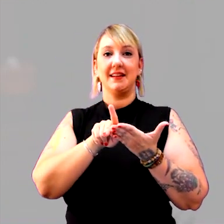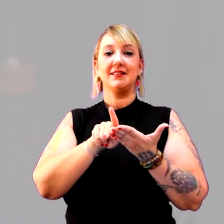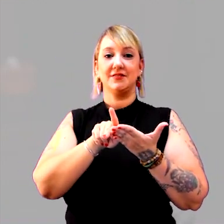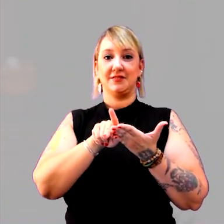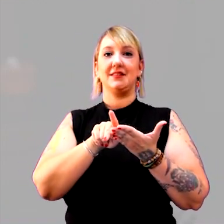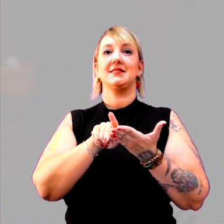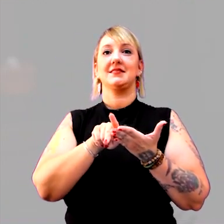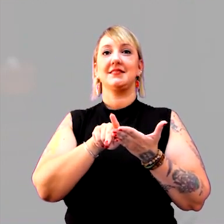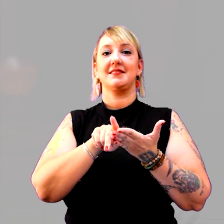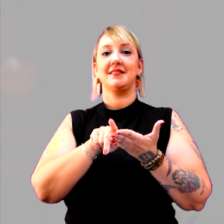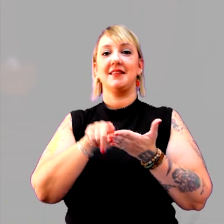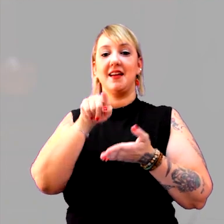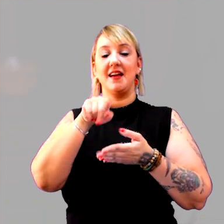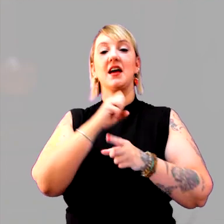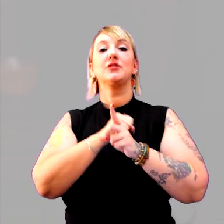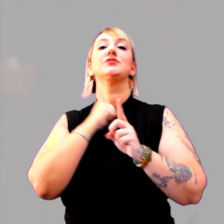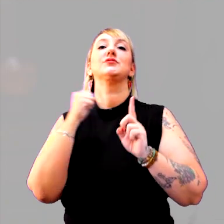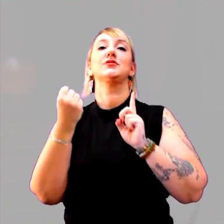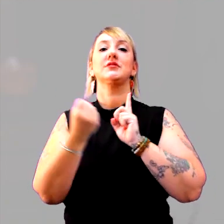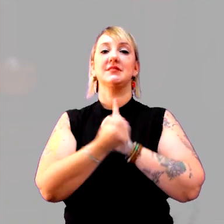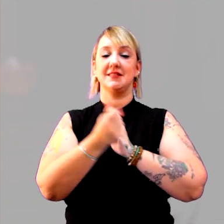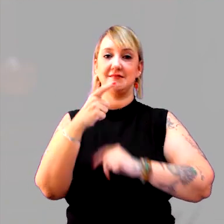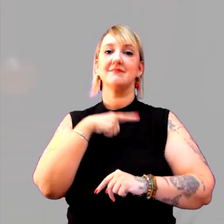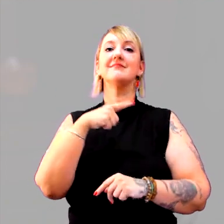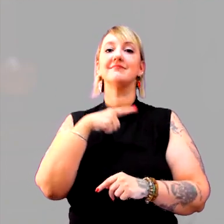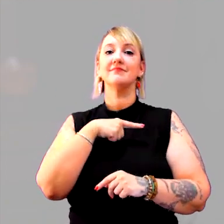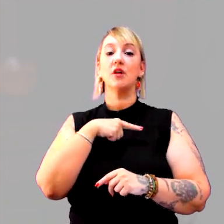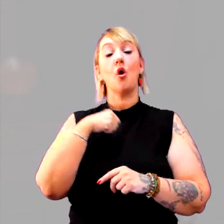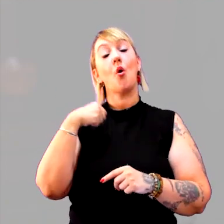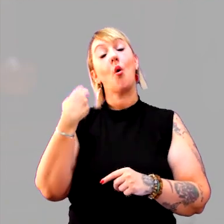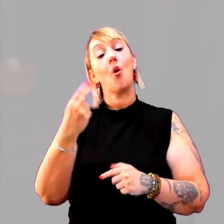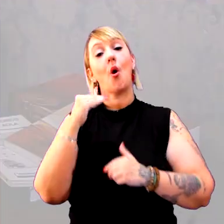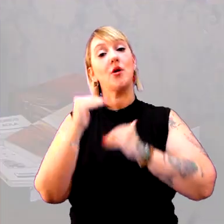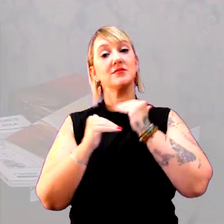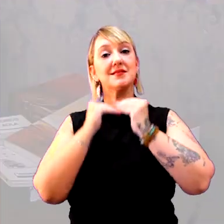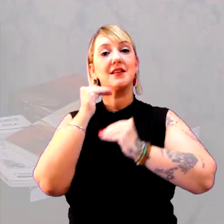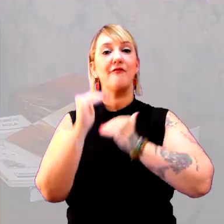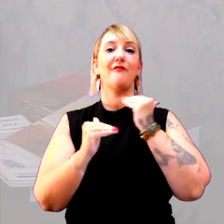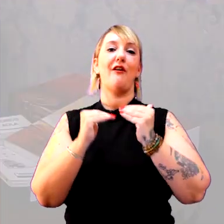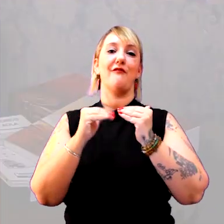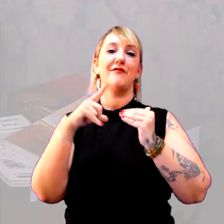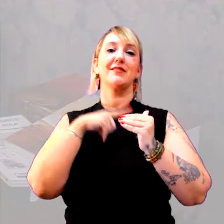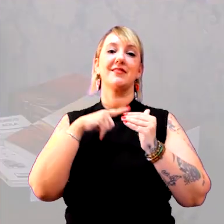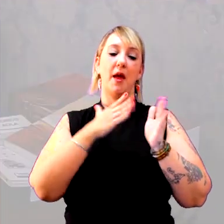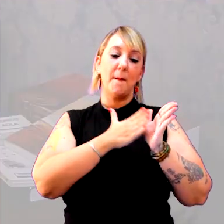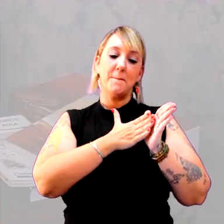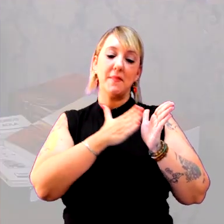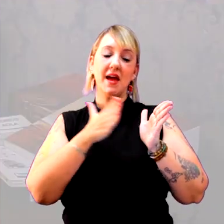que aquela sociedade carrega ou desenvolve. E temos o período, vamos aos clássicos,